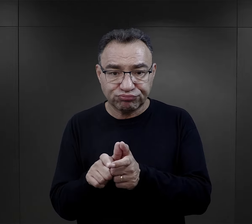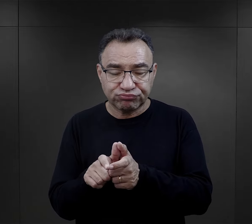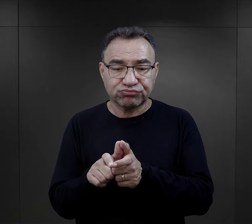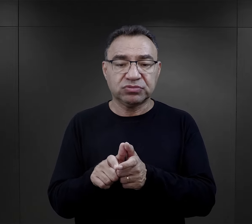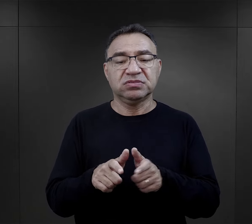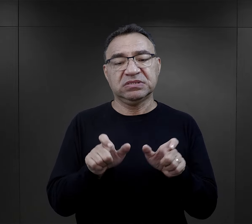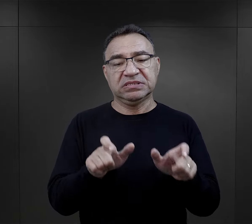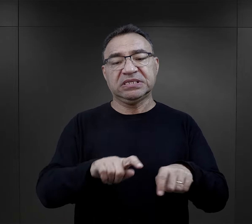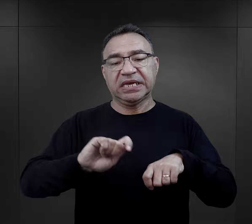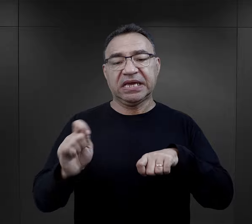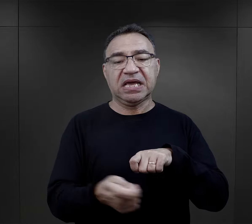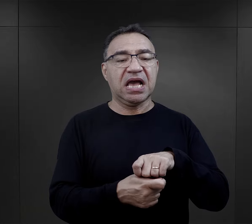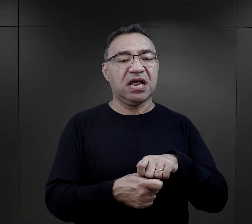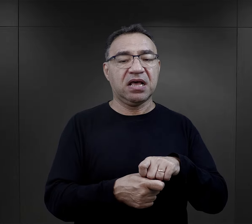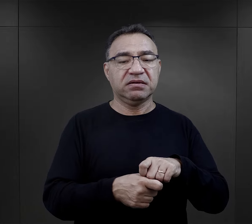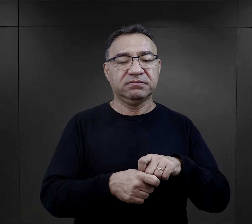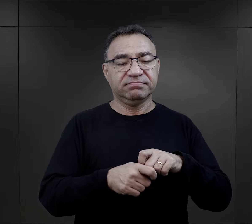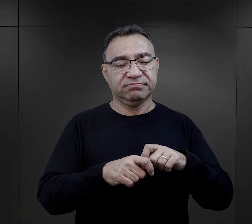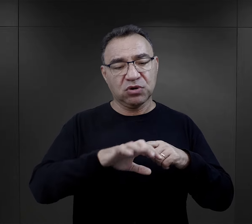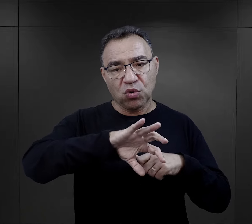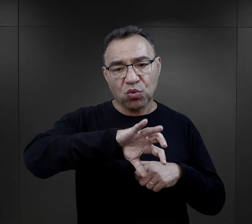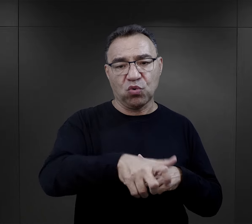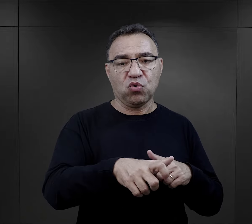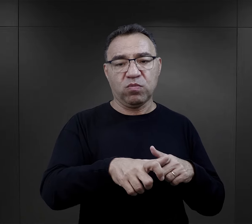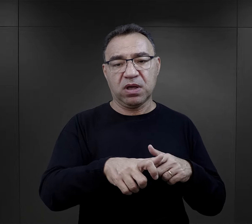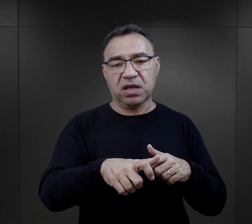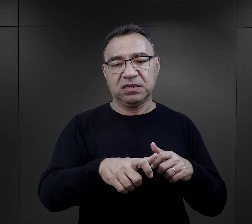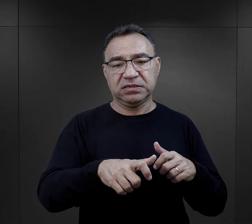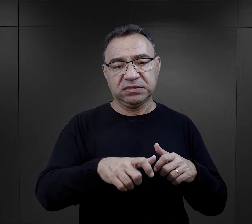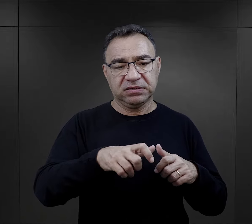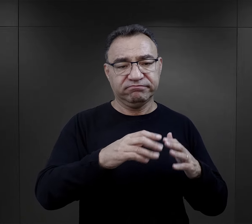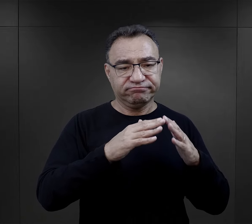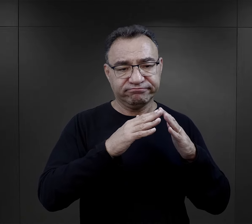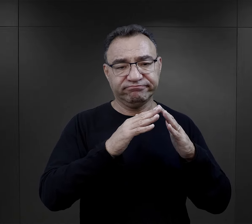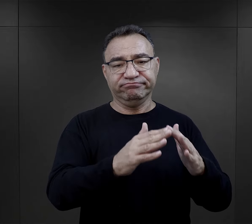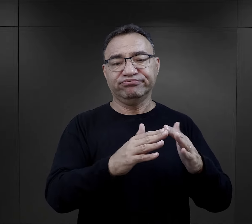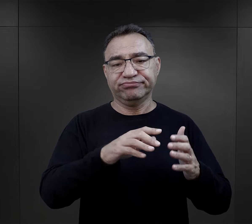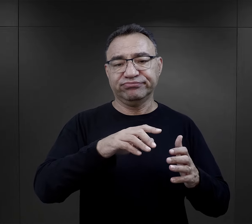stała się powodem do karania całej sztuby czy całej grupy